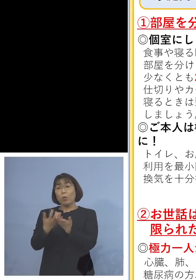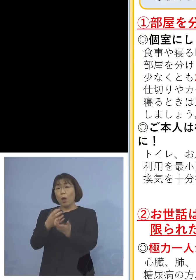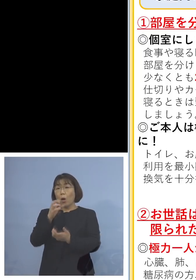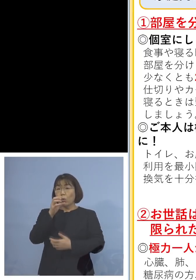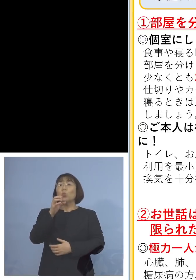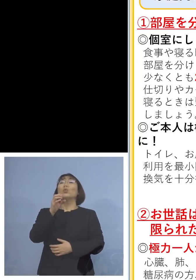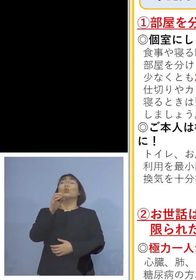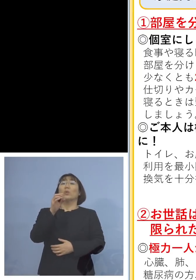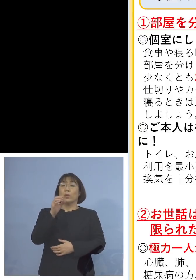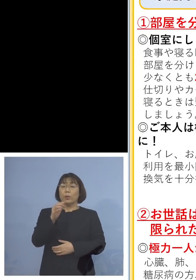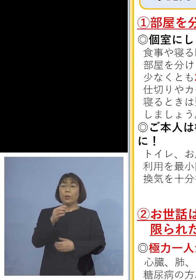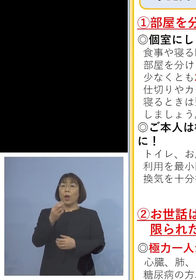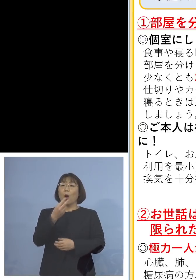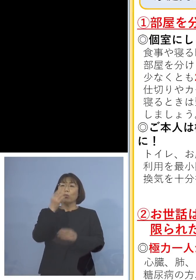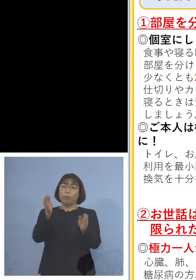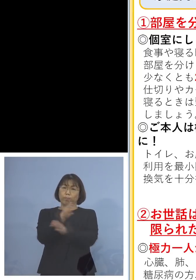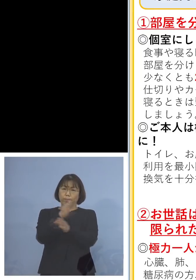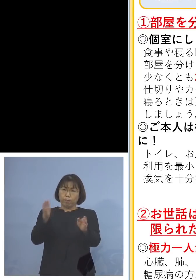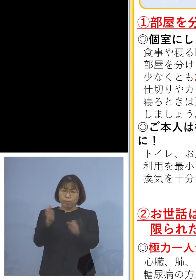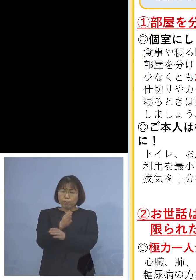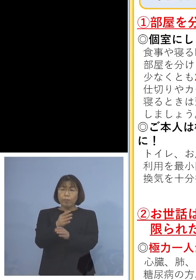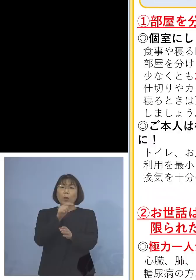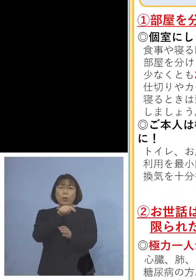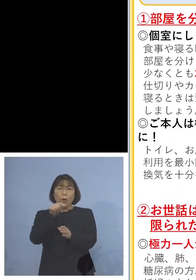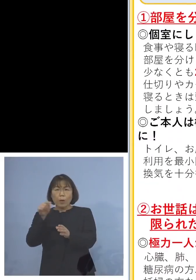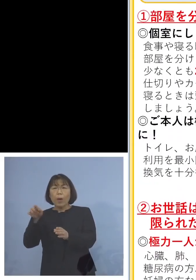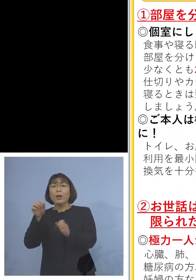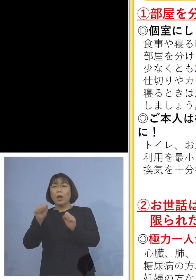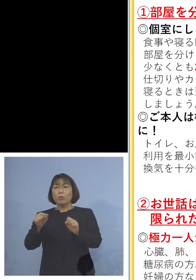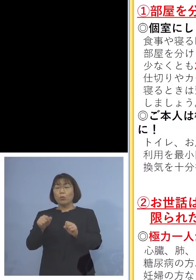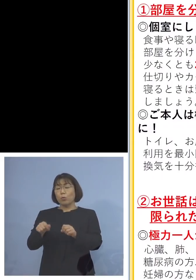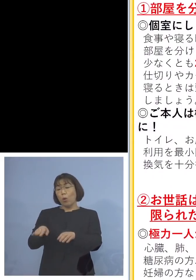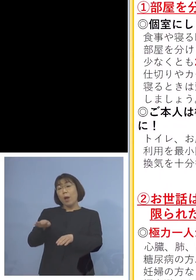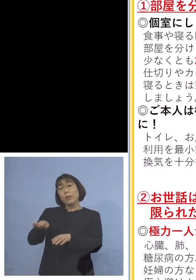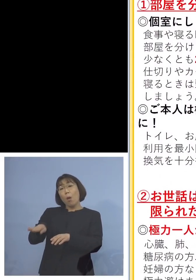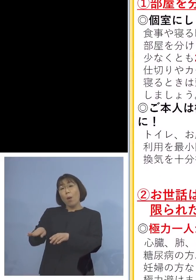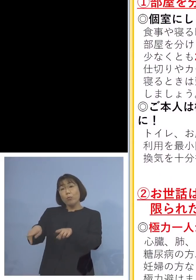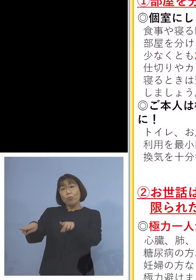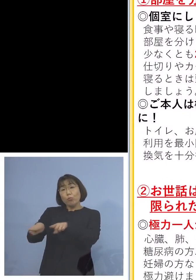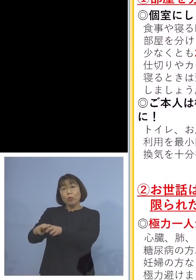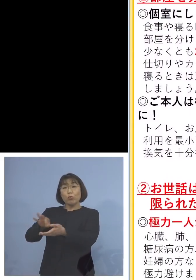換気をこまめに また手で触れる共有部分の消毒